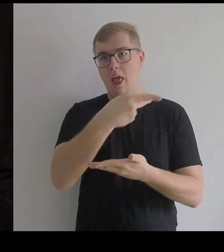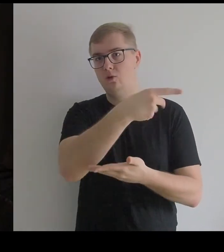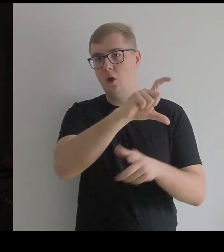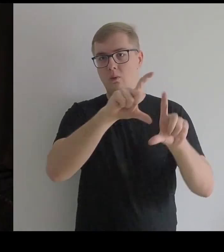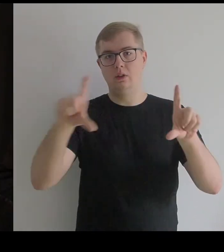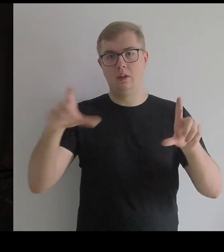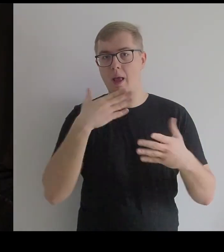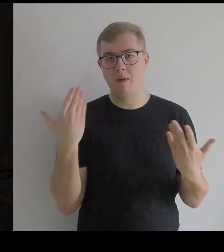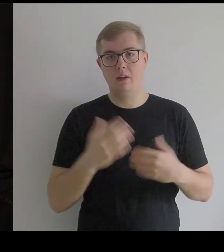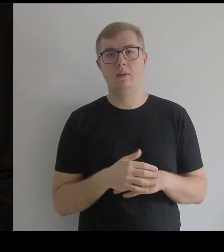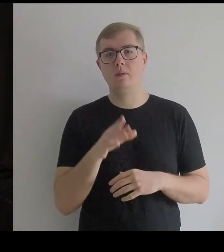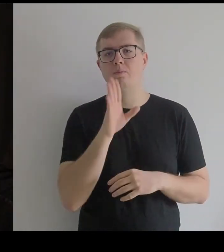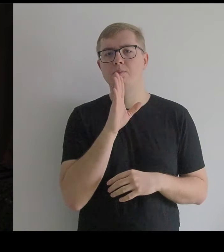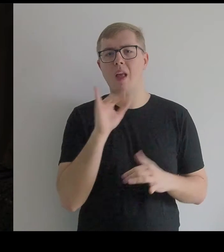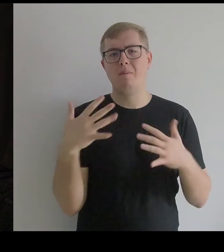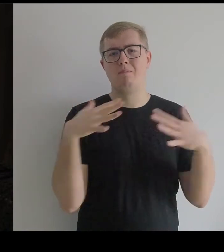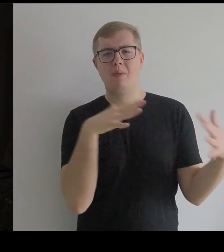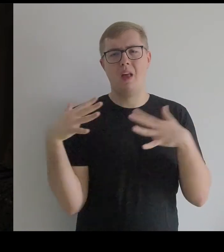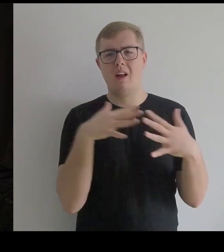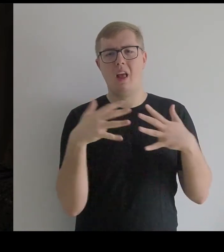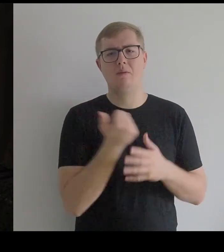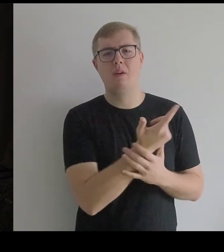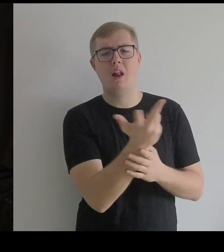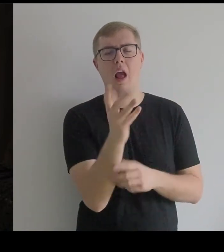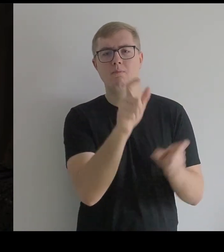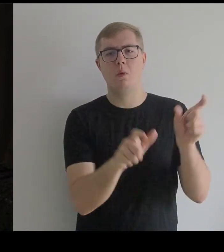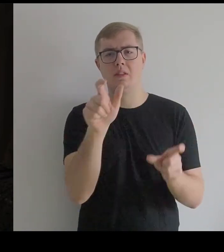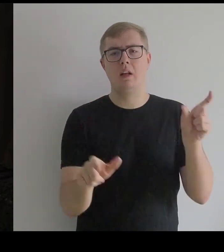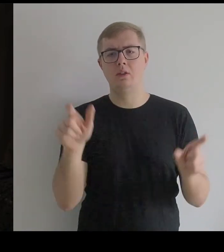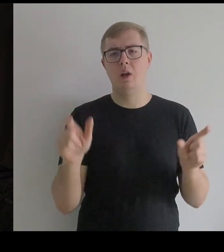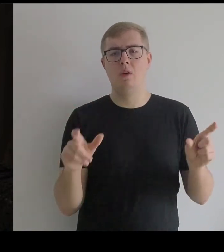To jest trochę jakby batalia między kilkoma postaciami,